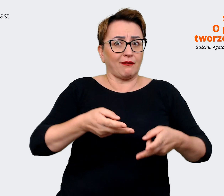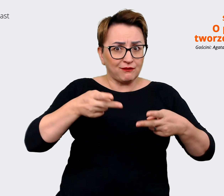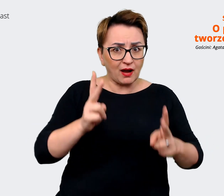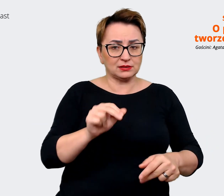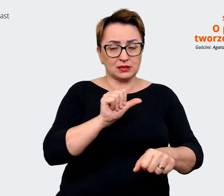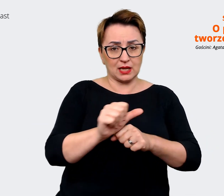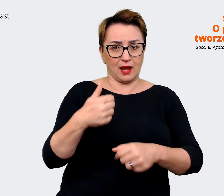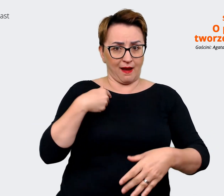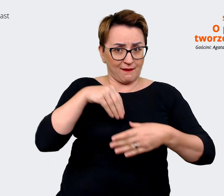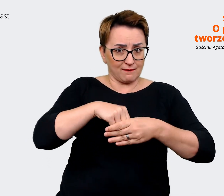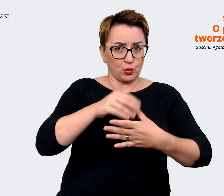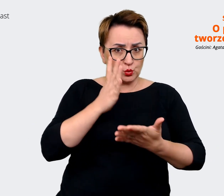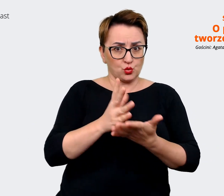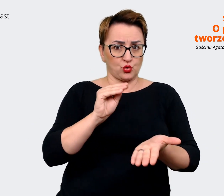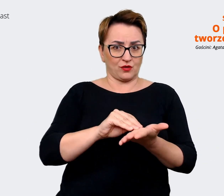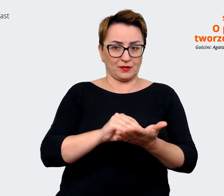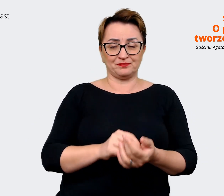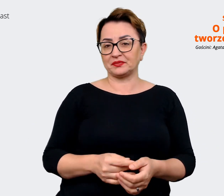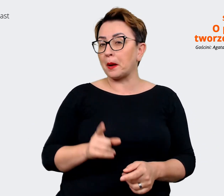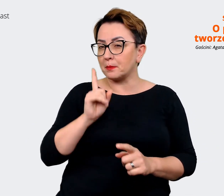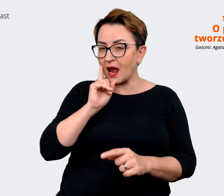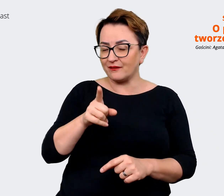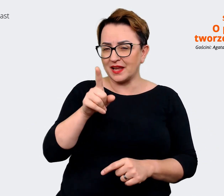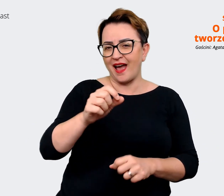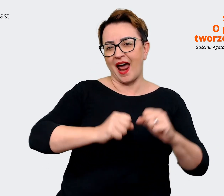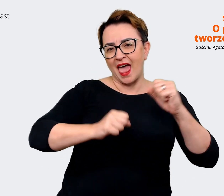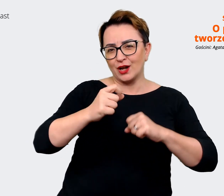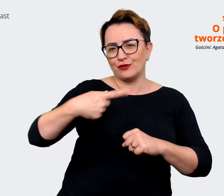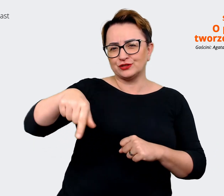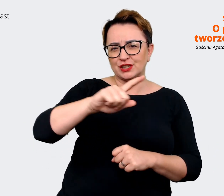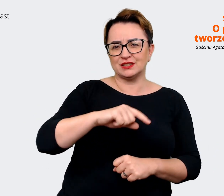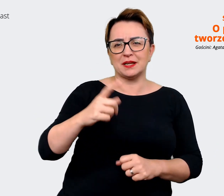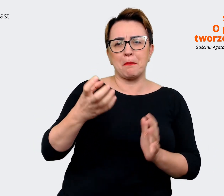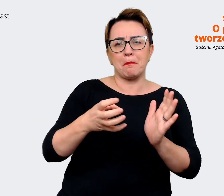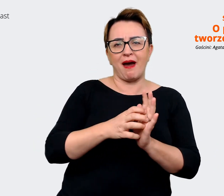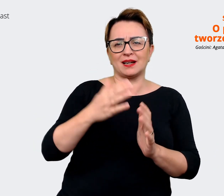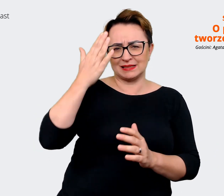można by powiedzieć, jest marką, którą każdy kojarzy. Natomiast żeby przyciągnąć kandydatów